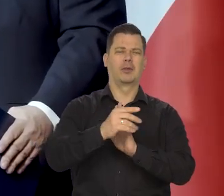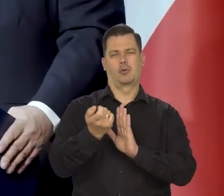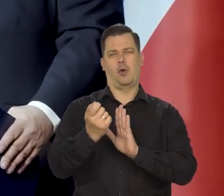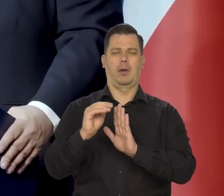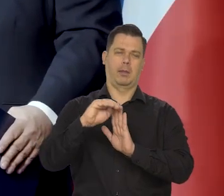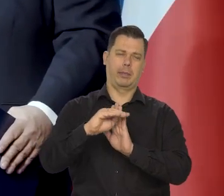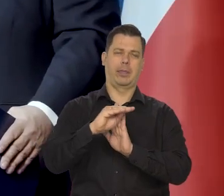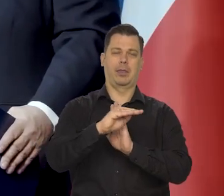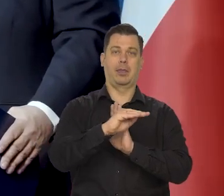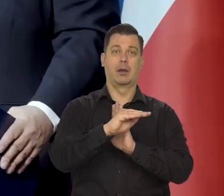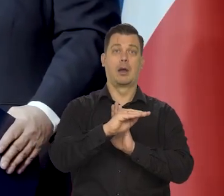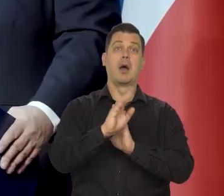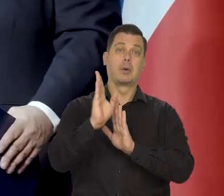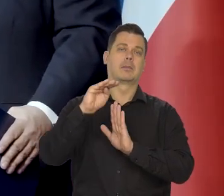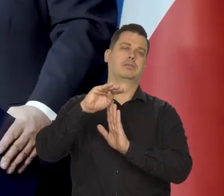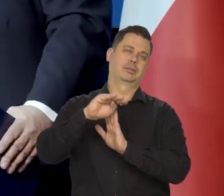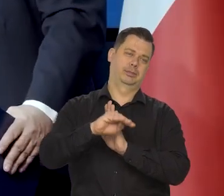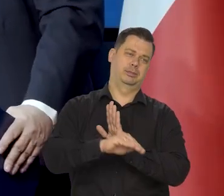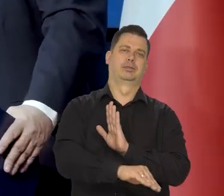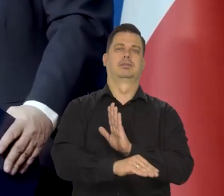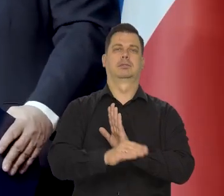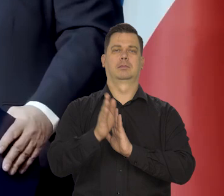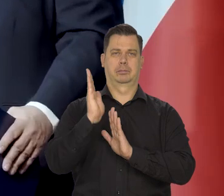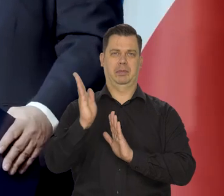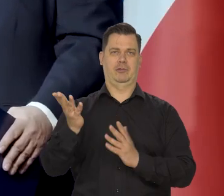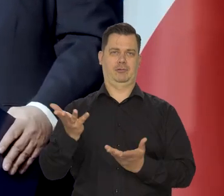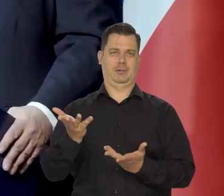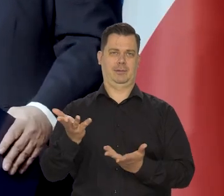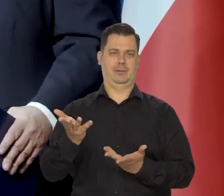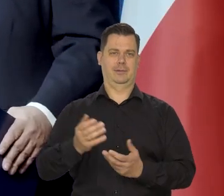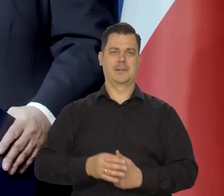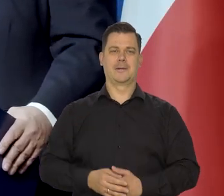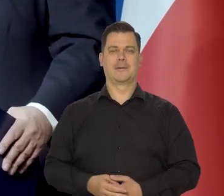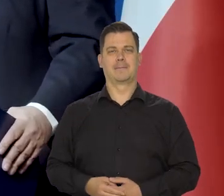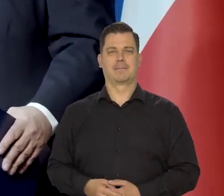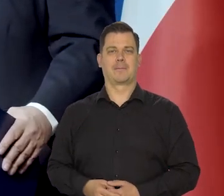oczywiście w ograniczonym zakresie i potem równie gwałtowny spadek z powrotem.